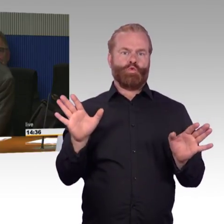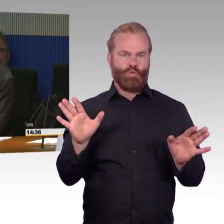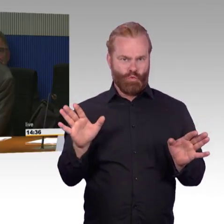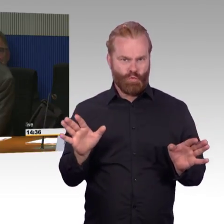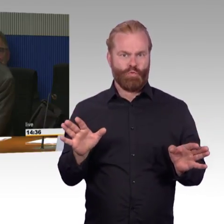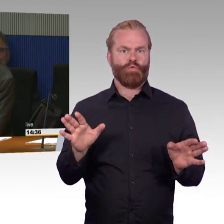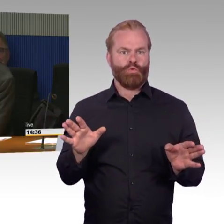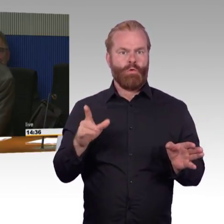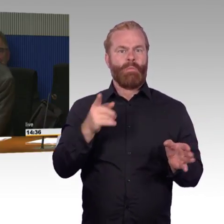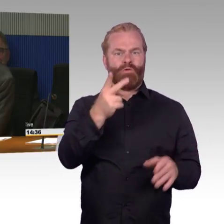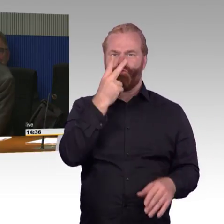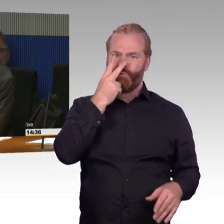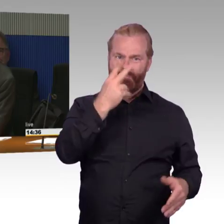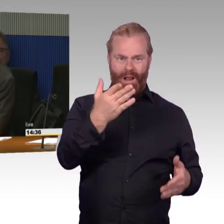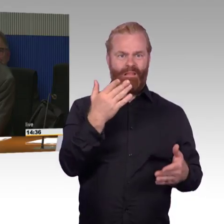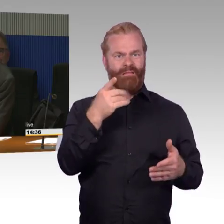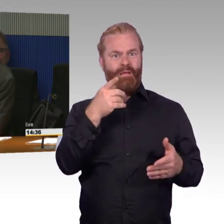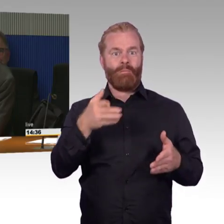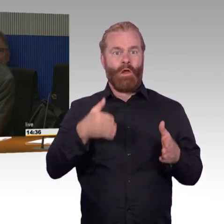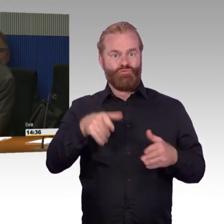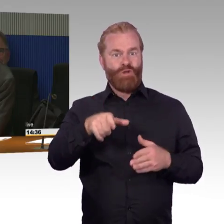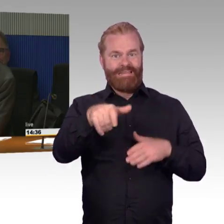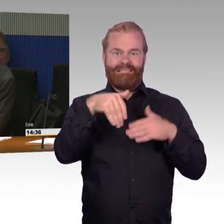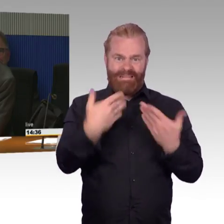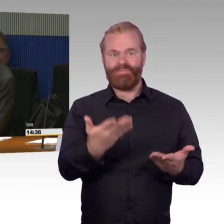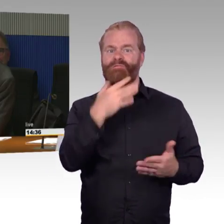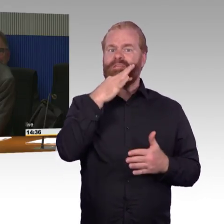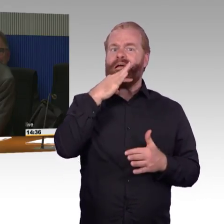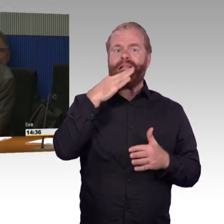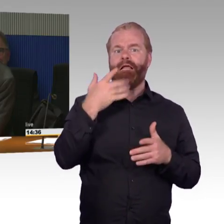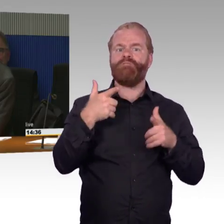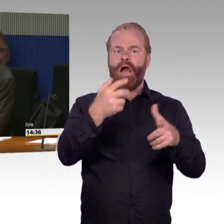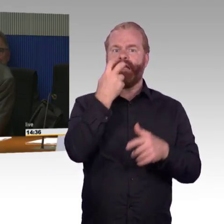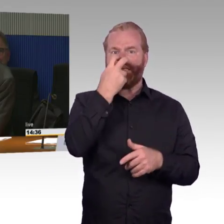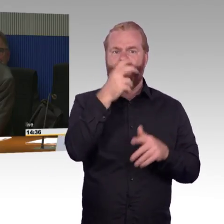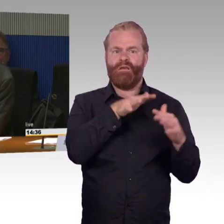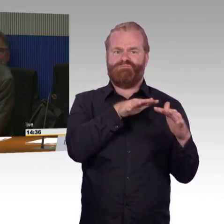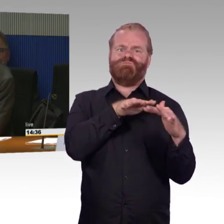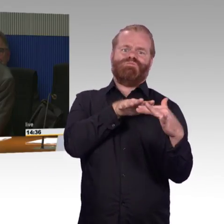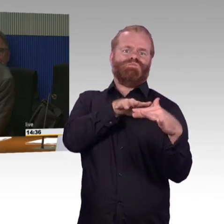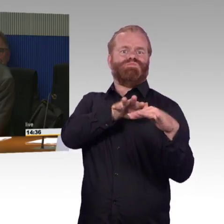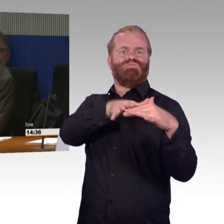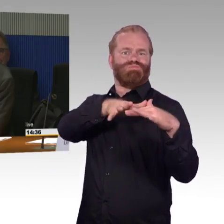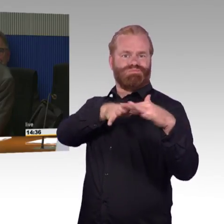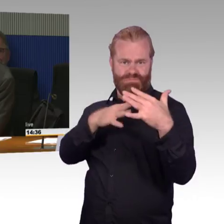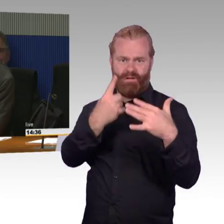oder eine Rolltreppe gegebenenfalls förderfähig sein, weil ich sag mal, wenn Sie eine hochfrequentierten Bahnstieg haben,